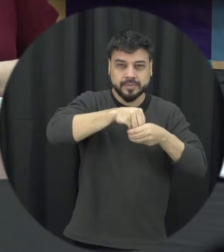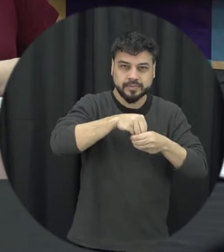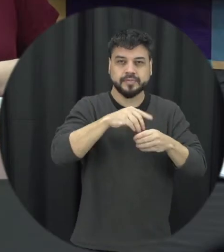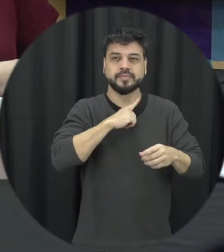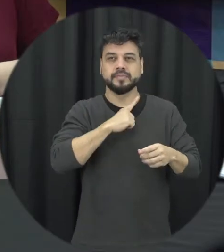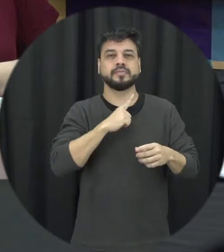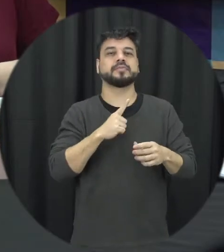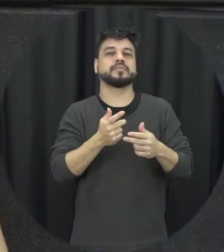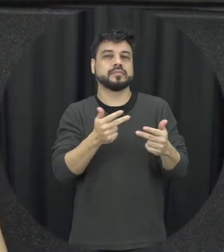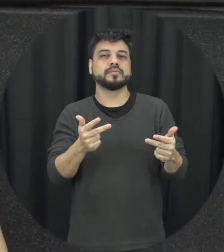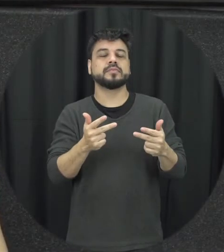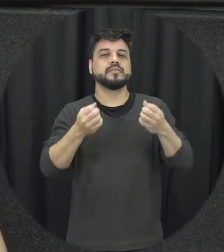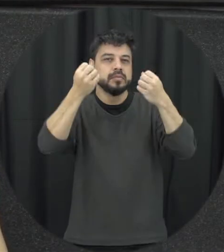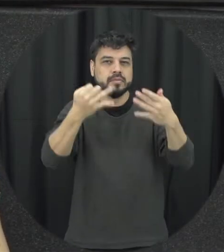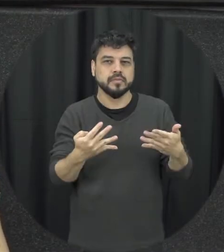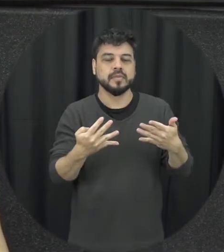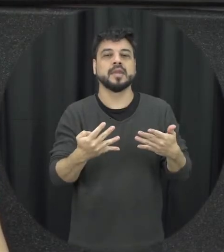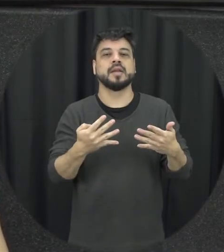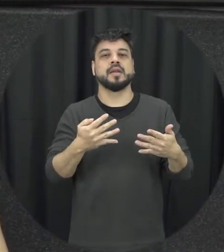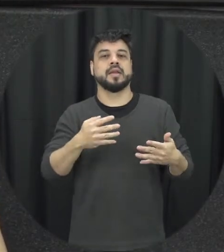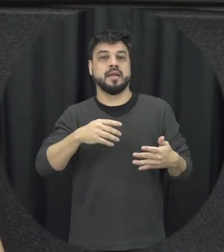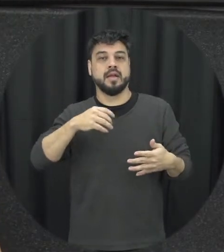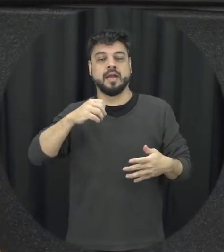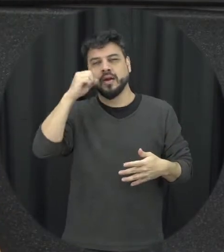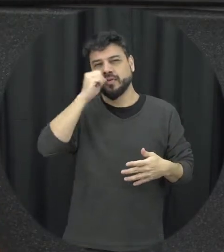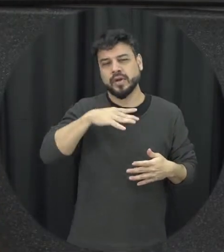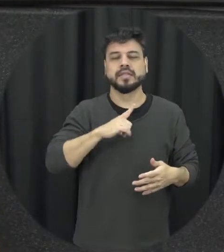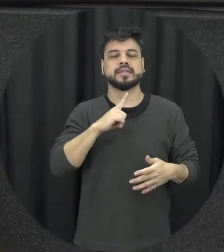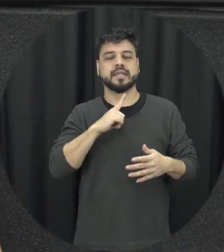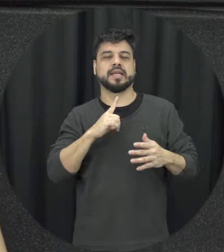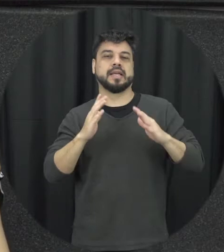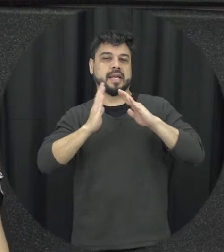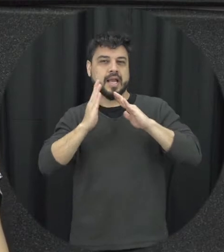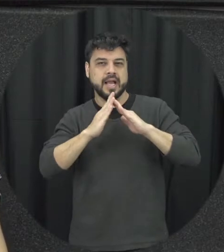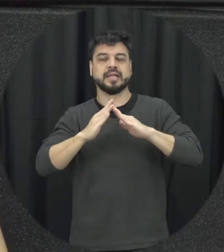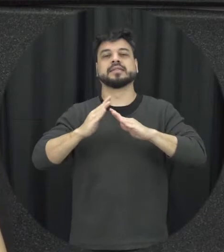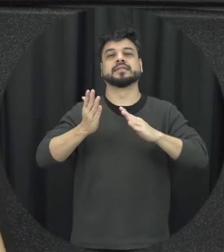gente tá falando que essa violência só acontece dentro de casa e não na rua no trabalho exemplo